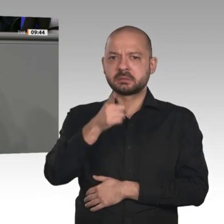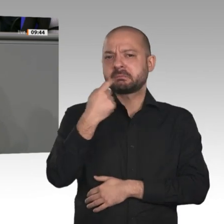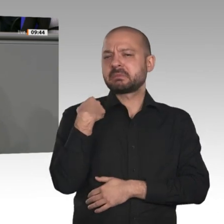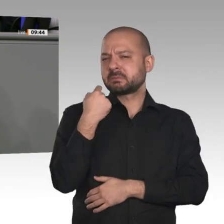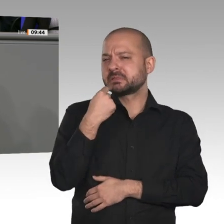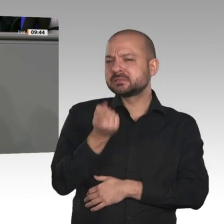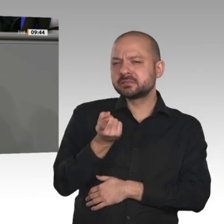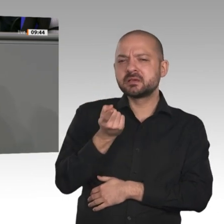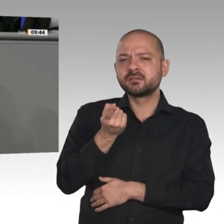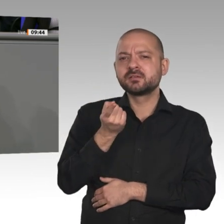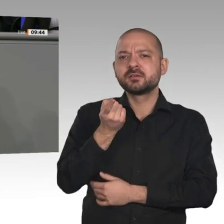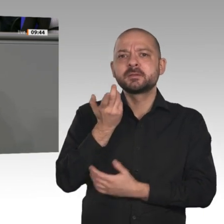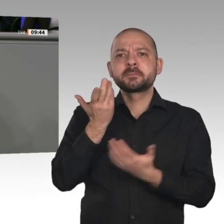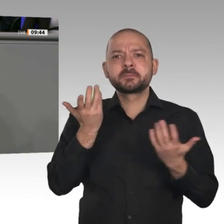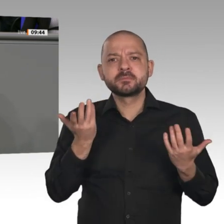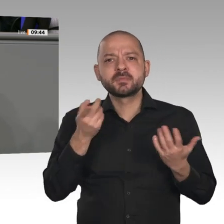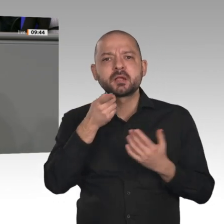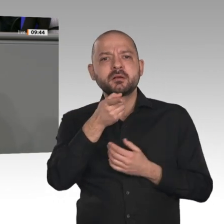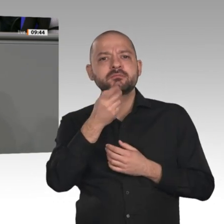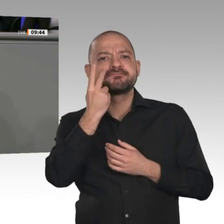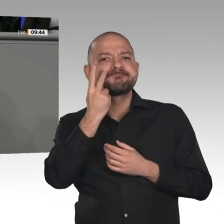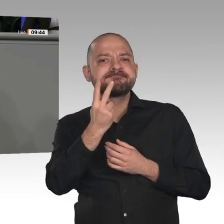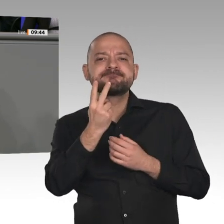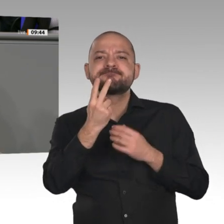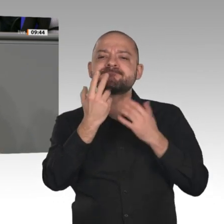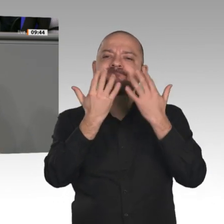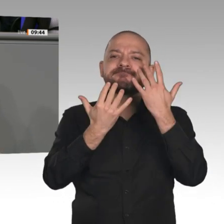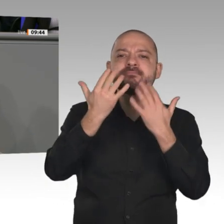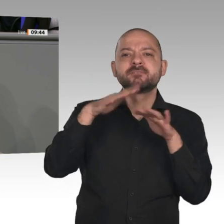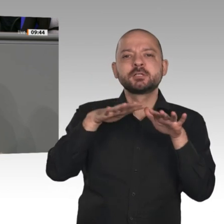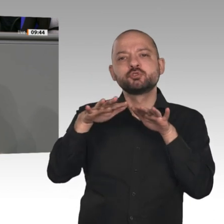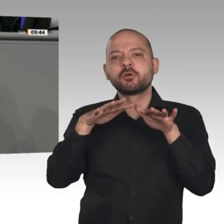nächste Jahr etwas besser aussehen sollten, dann hat es damit zu tun, dass der